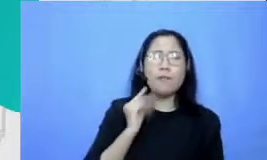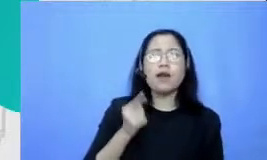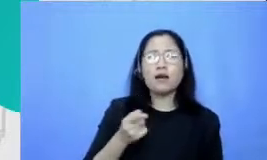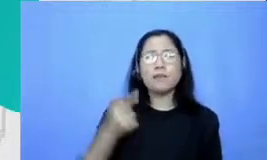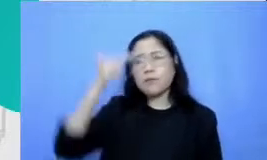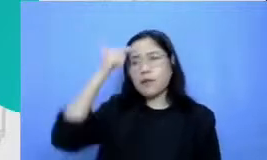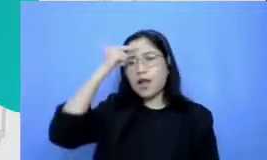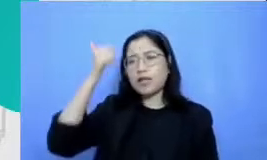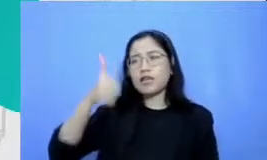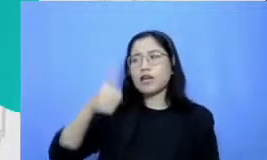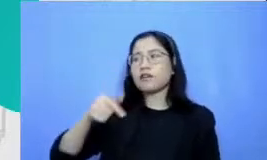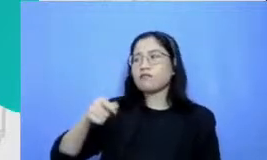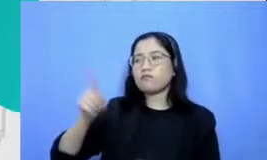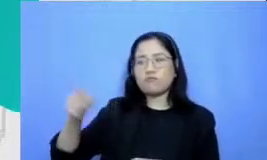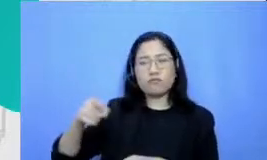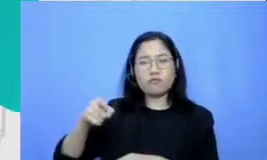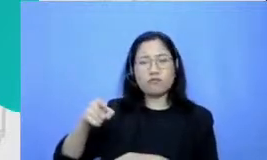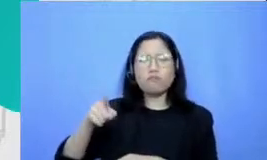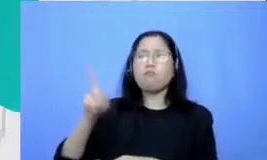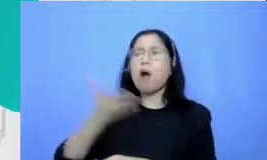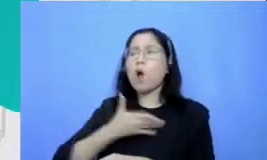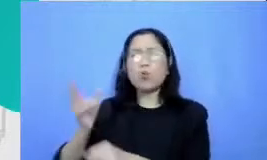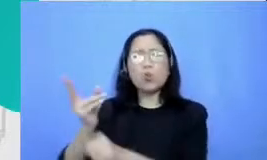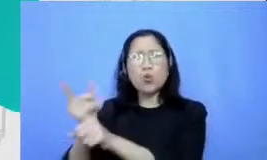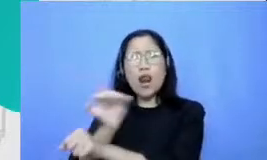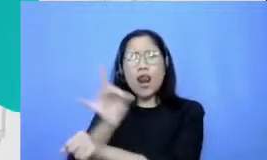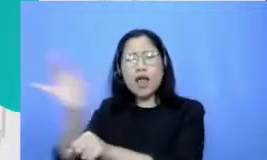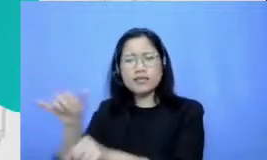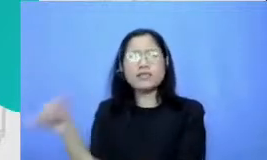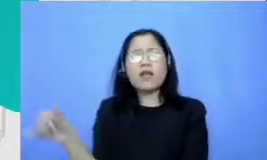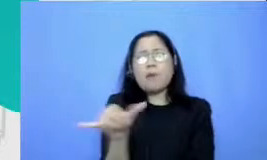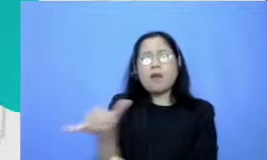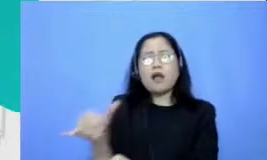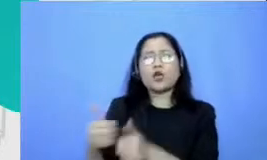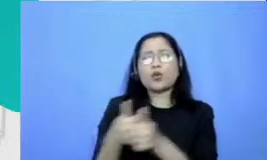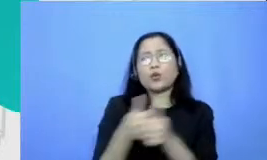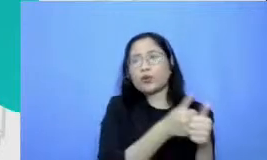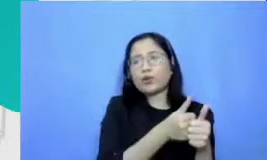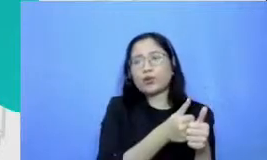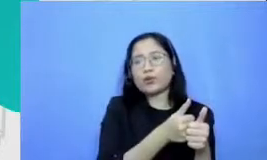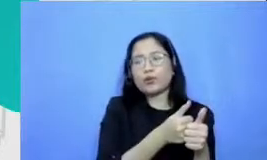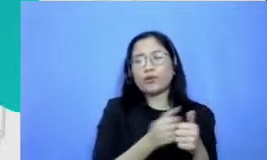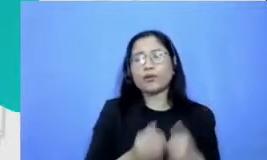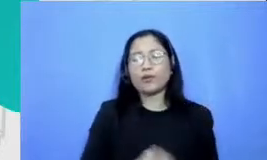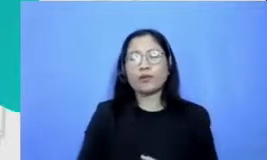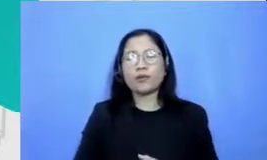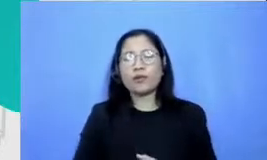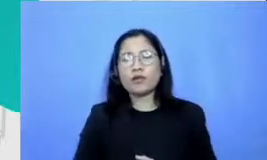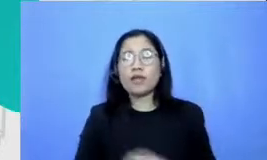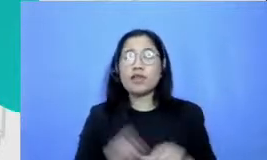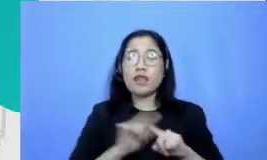guru-guru yang lain emiro nisnya pada saat Pada momen seperti ini kemudian lingkungan